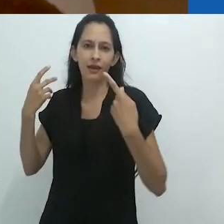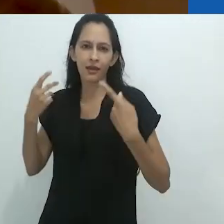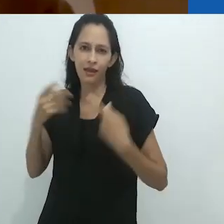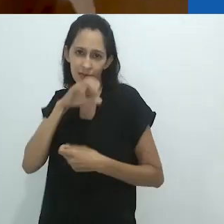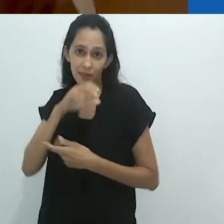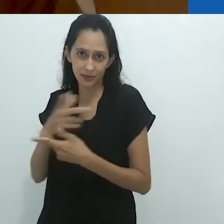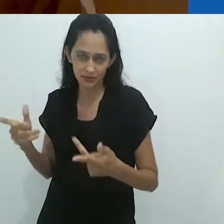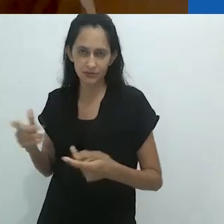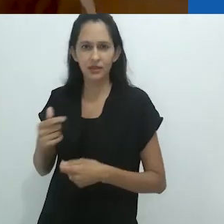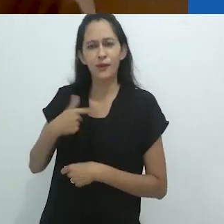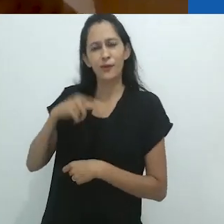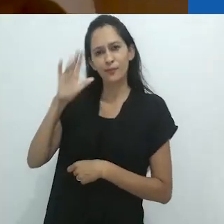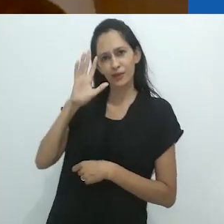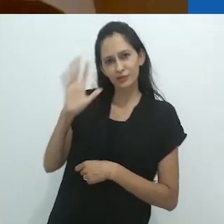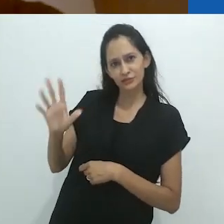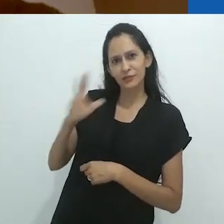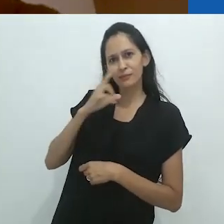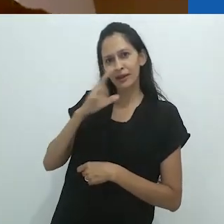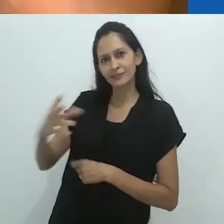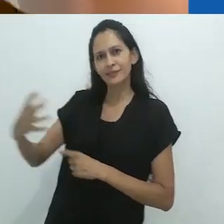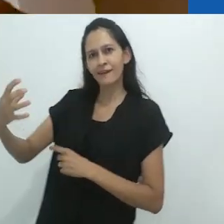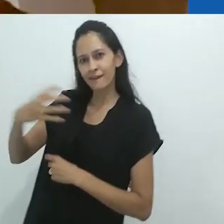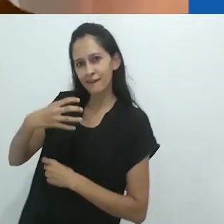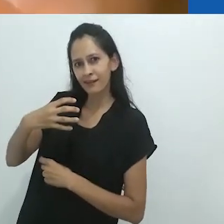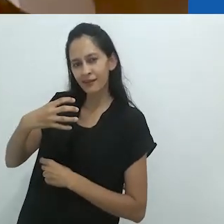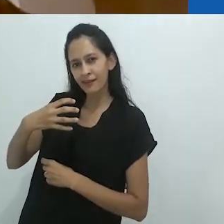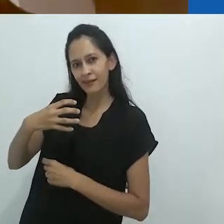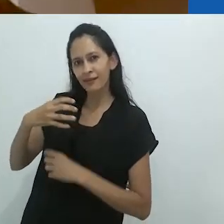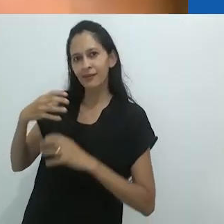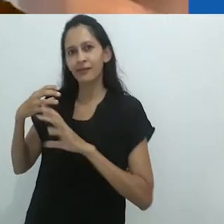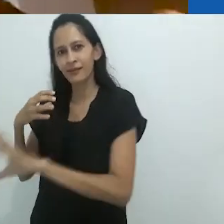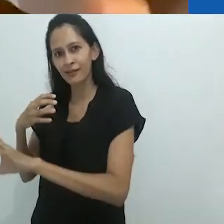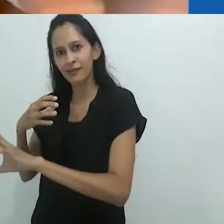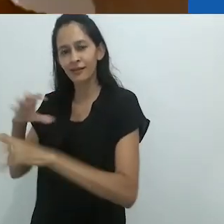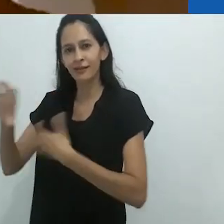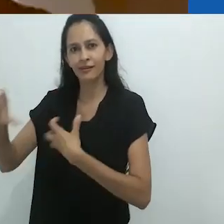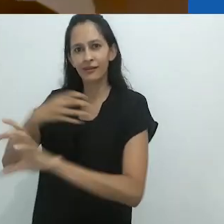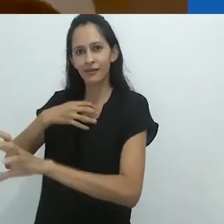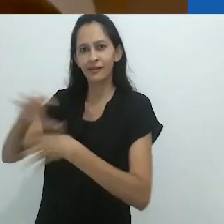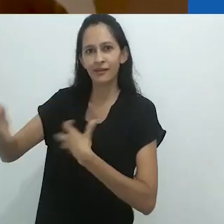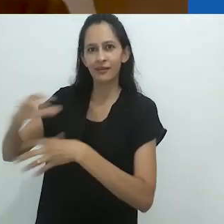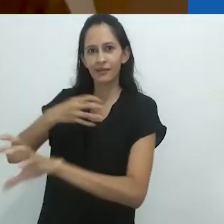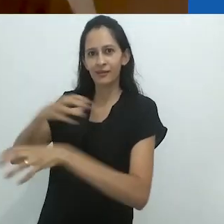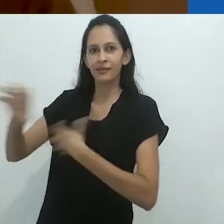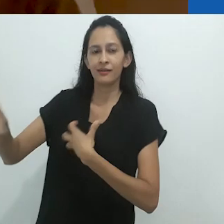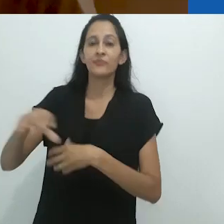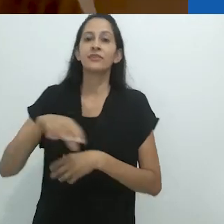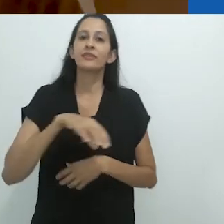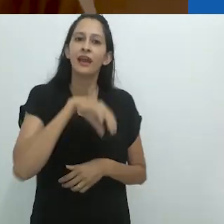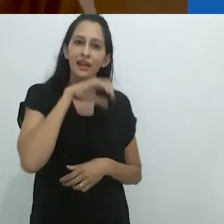no que, eu suponho, é uma reciprocidade que vai e vem,